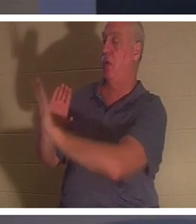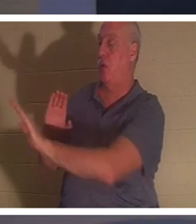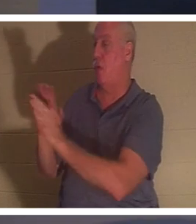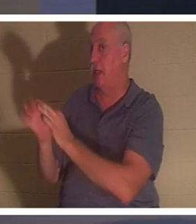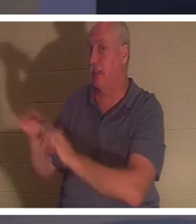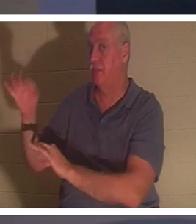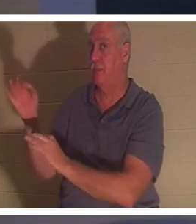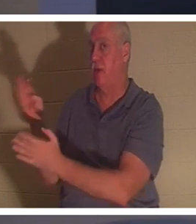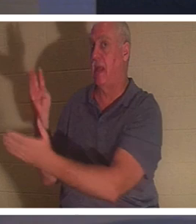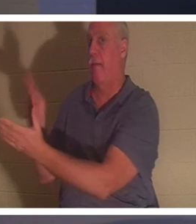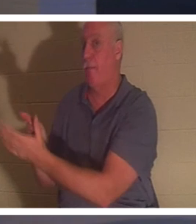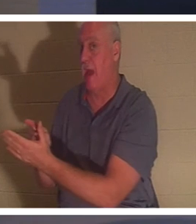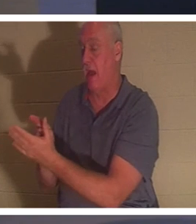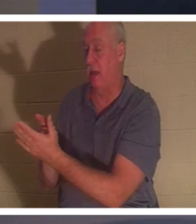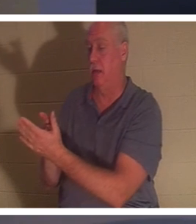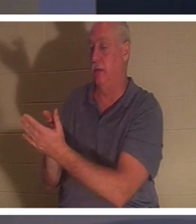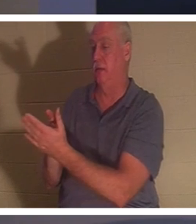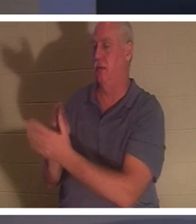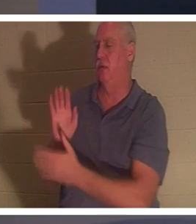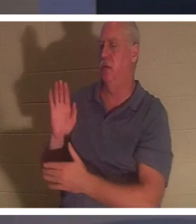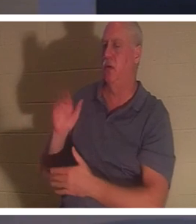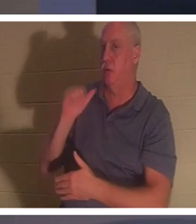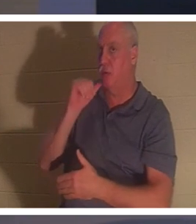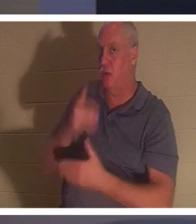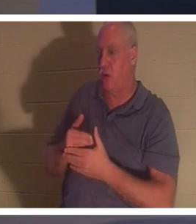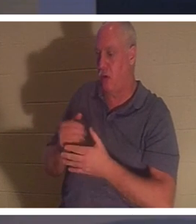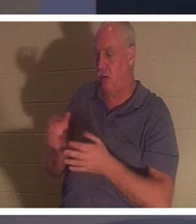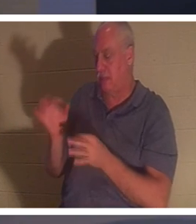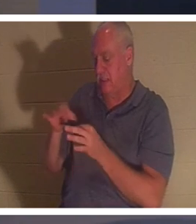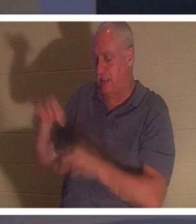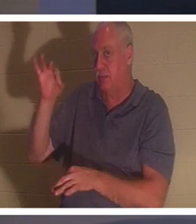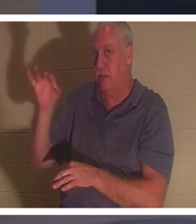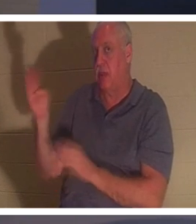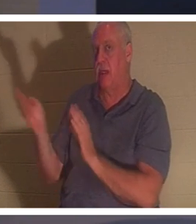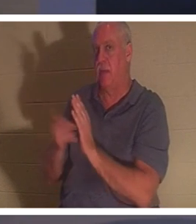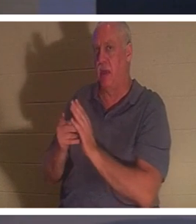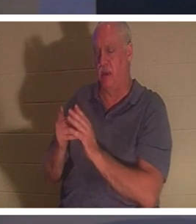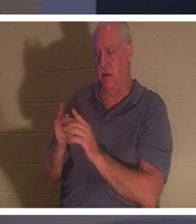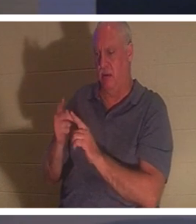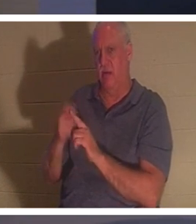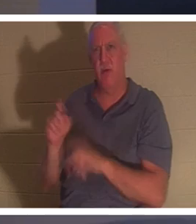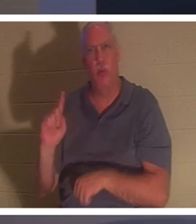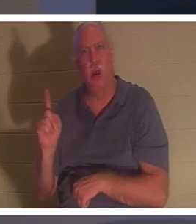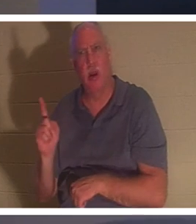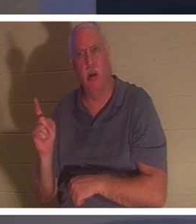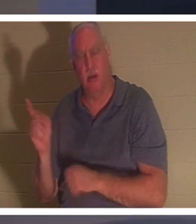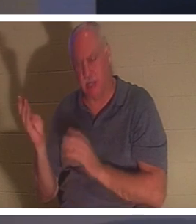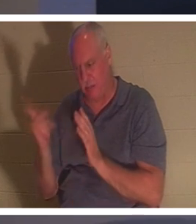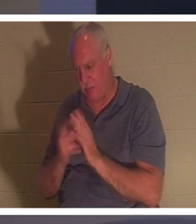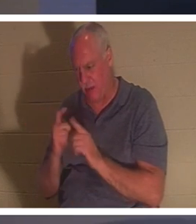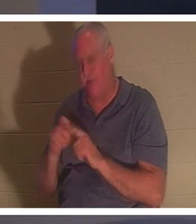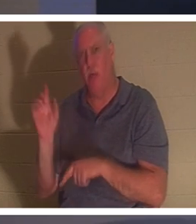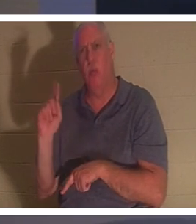か？彼女の精神は戻った。どこから帰ってきたの？ 「彼女の霊は戻り、すぐに